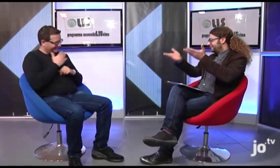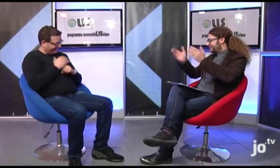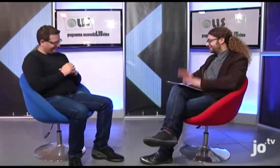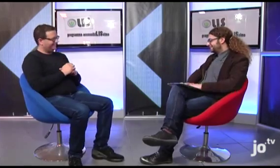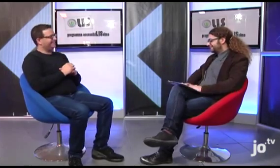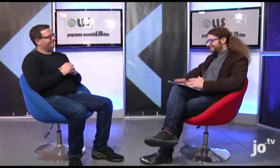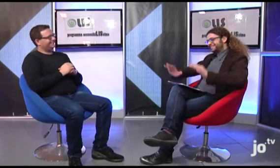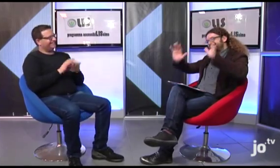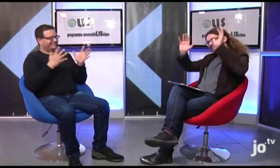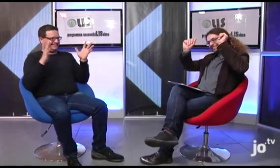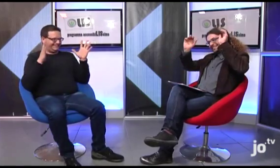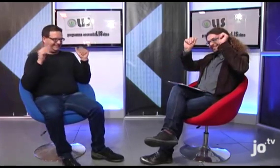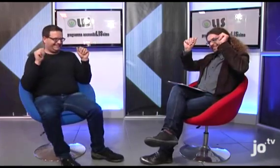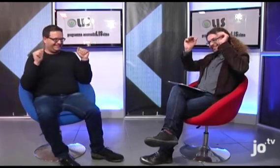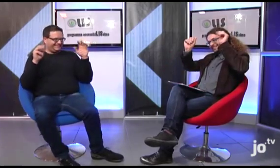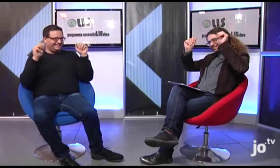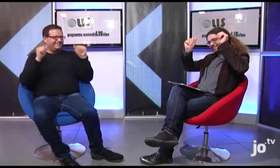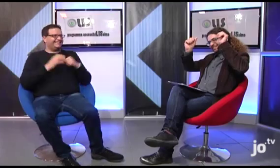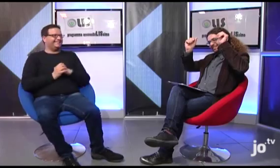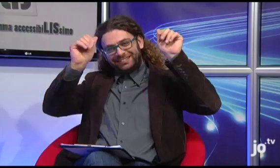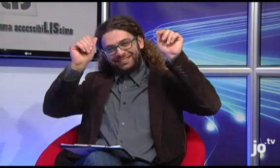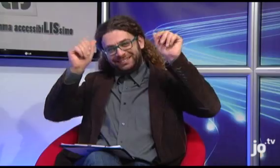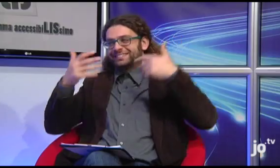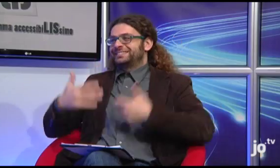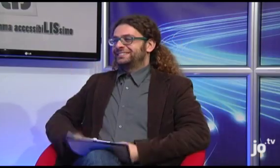Arrivederci alla prossima puntata! Saluti a tutti telespettatori!